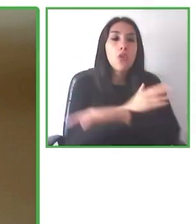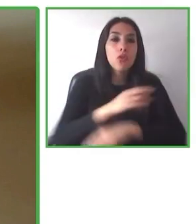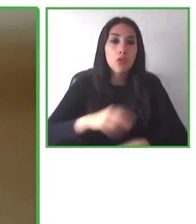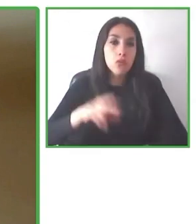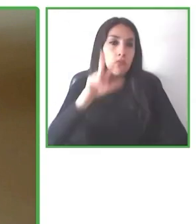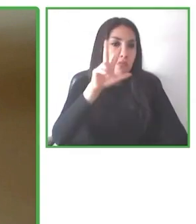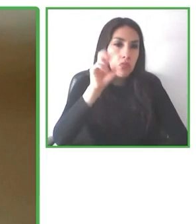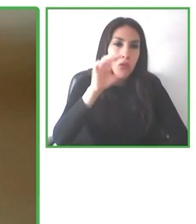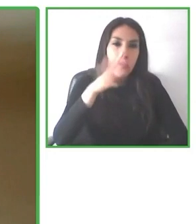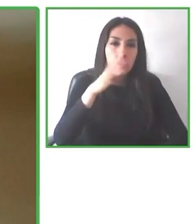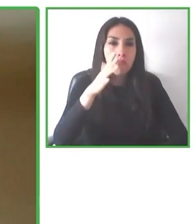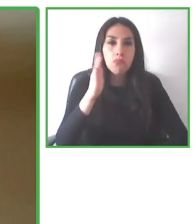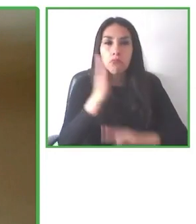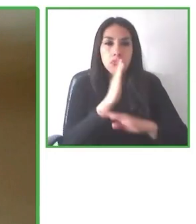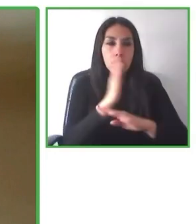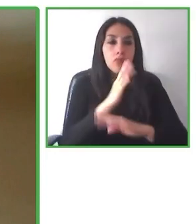información en materia de accesibilidad.